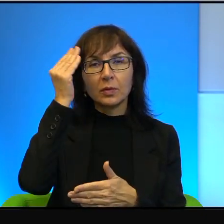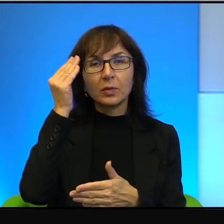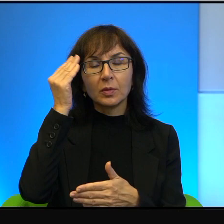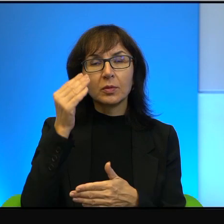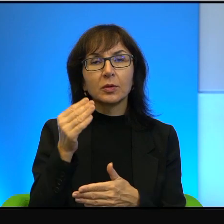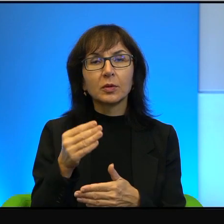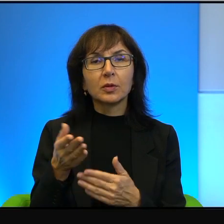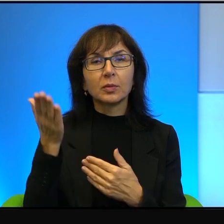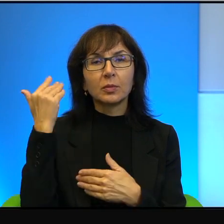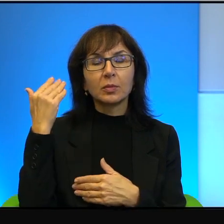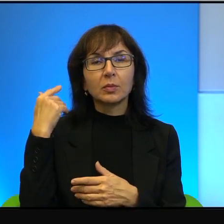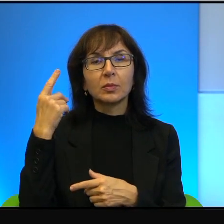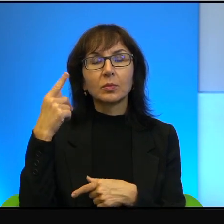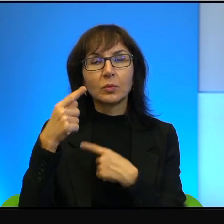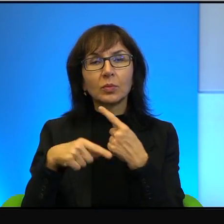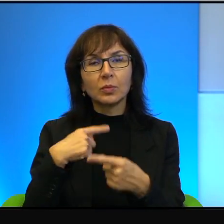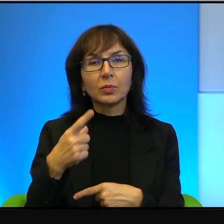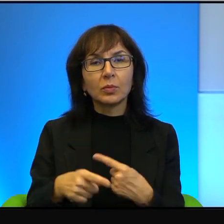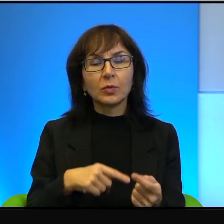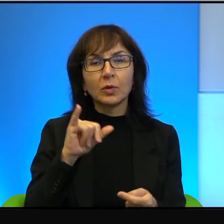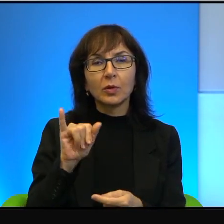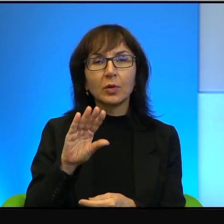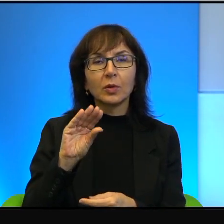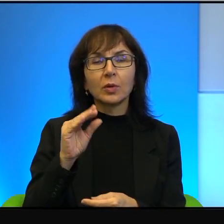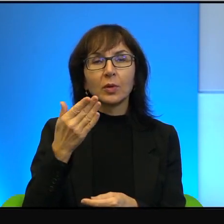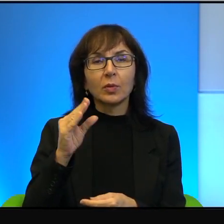ich przodkowie pochodzili, a to z Jemenu, a to z Maroka, a to, nie wiem,